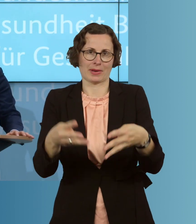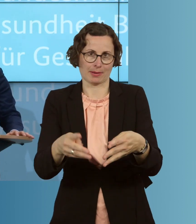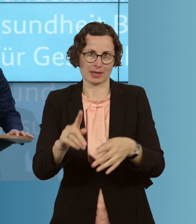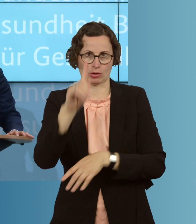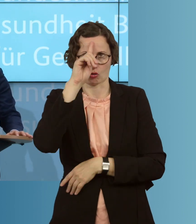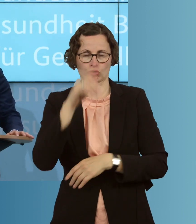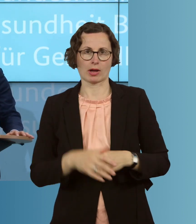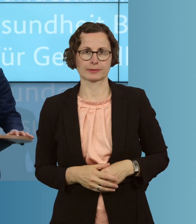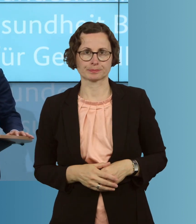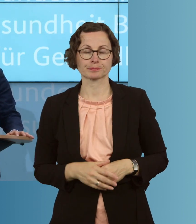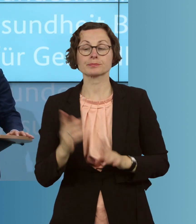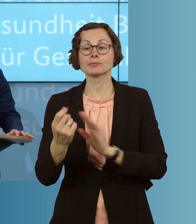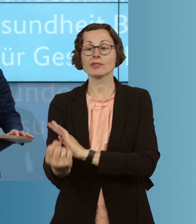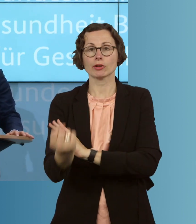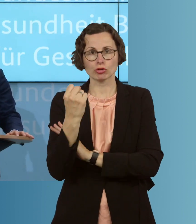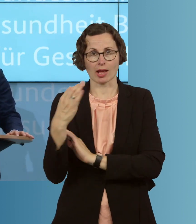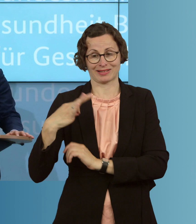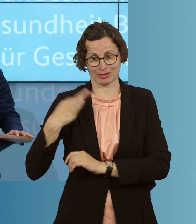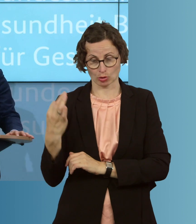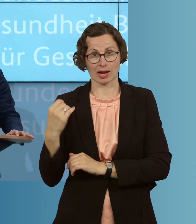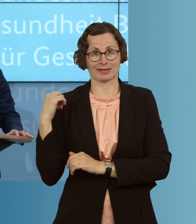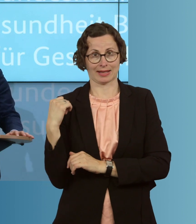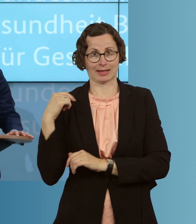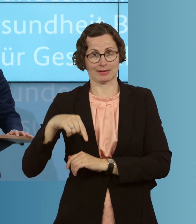Dazu stärken wir den öffentlichen Gesundheitsdienst, ermöglichen mehr Tests